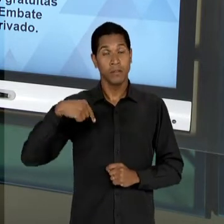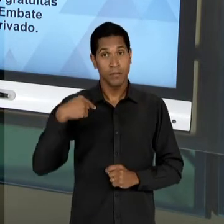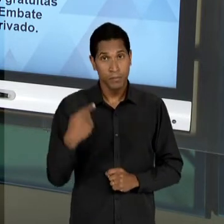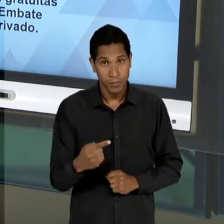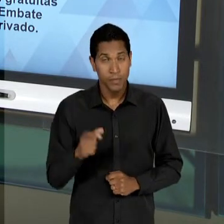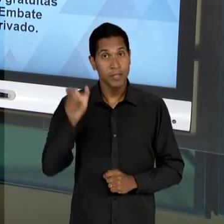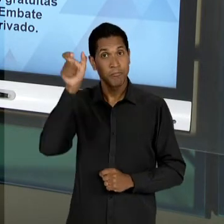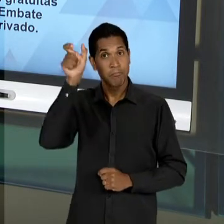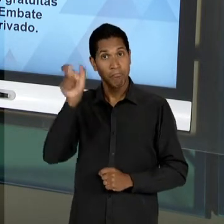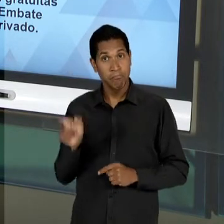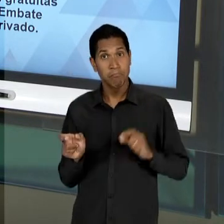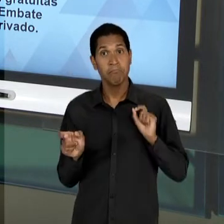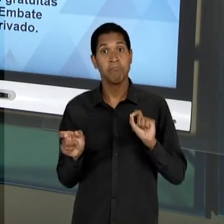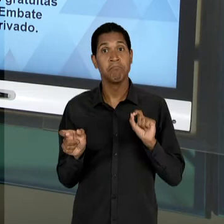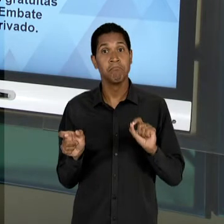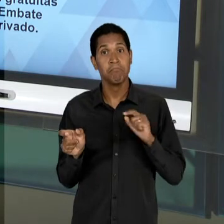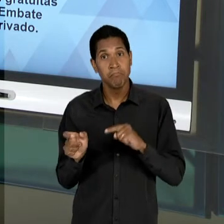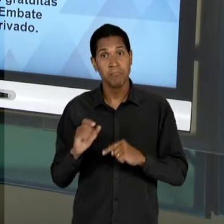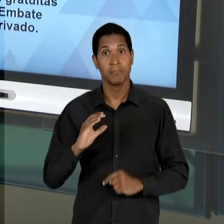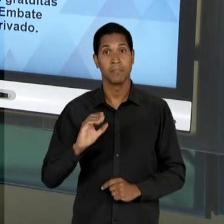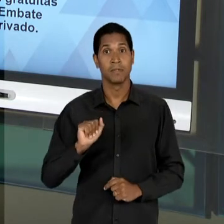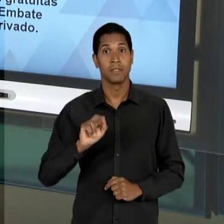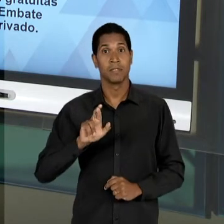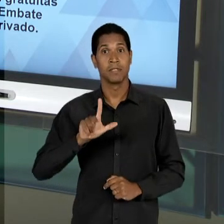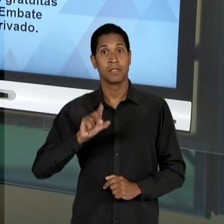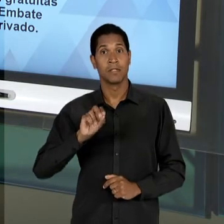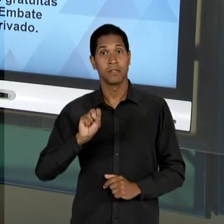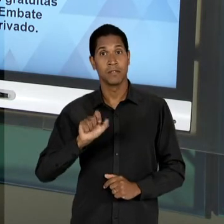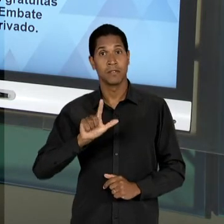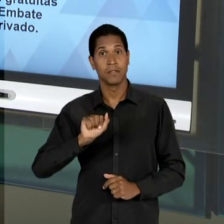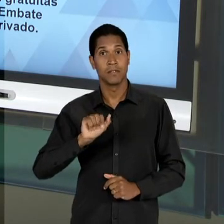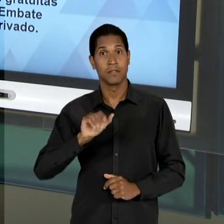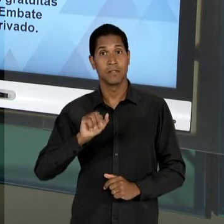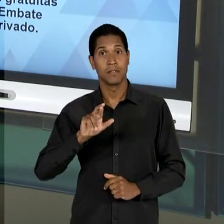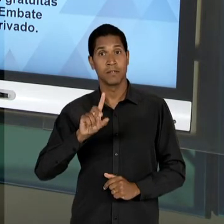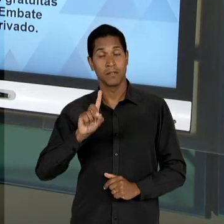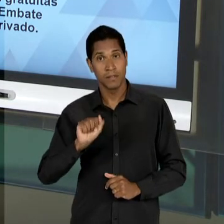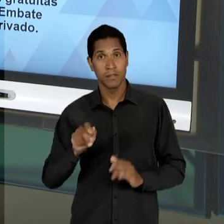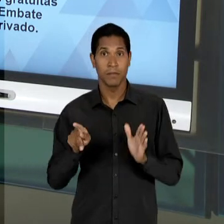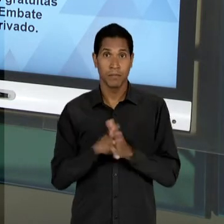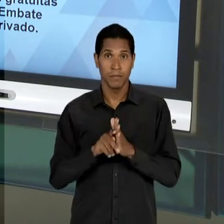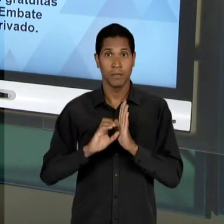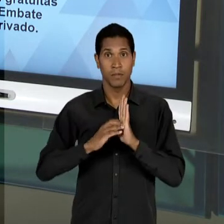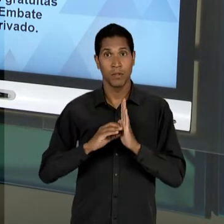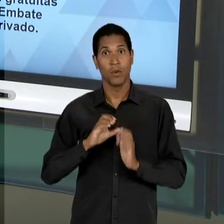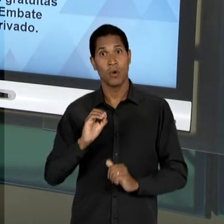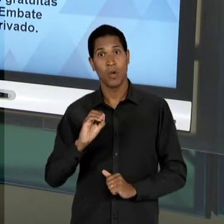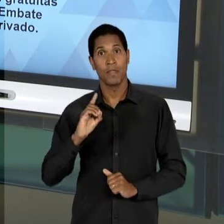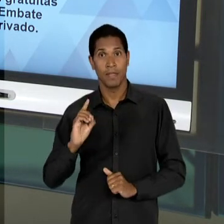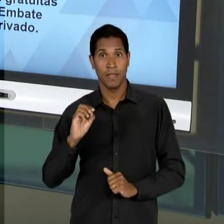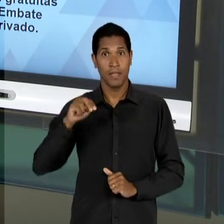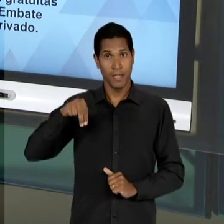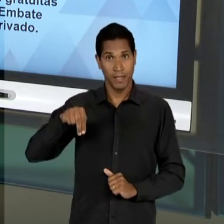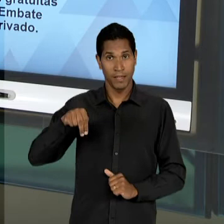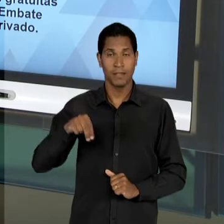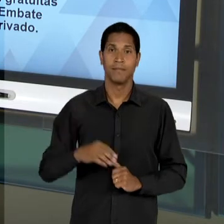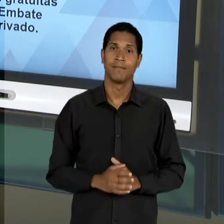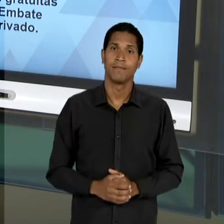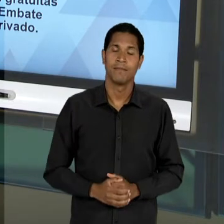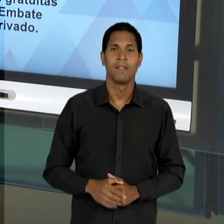IMPORTANTE PARA ESSES ANOS, CARLOS LACERDA, UM DEPUTADO DA 'UDN', QUE JÁ HAVIA TIDO UMA ATUAÇÃO